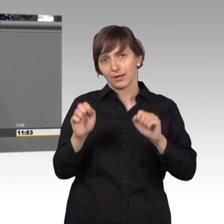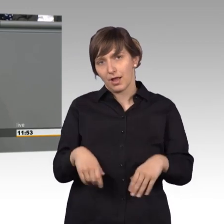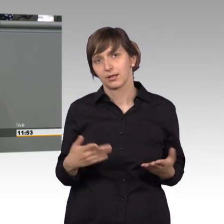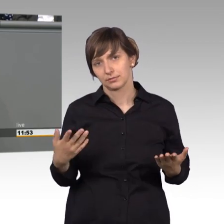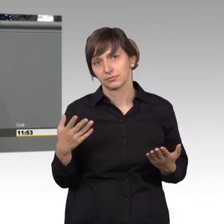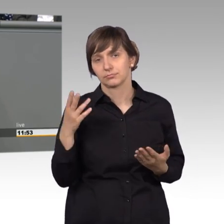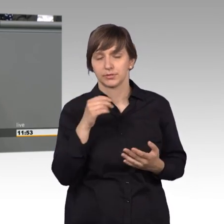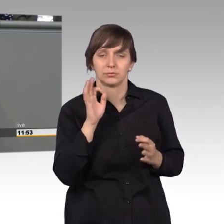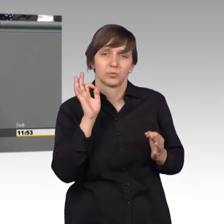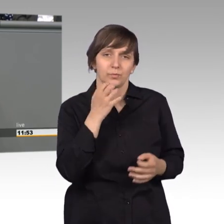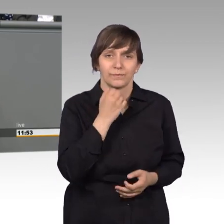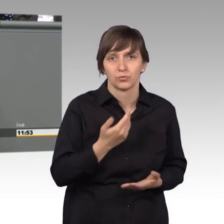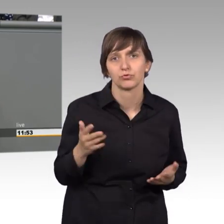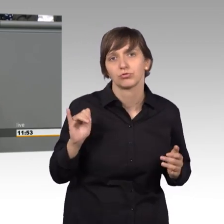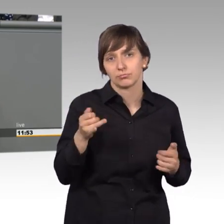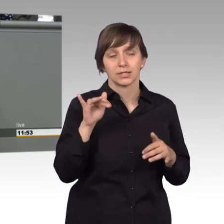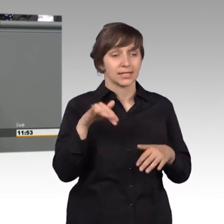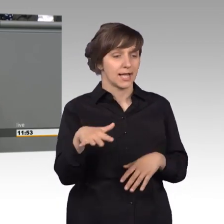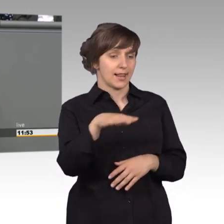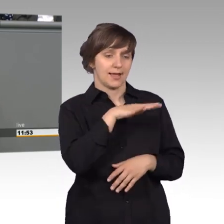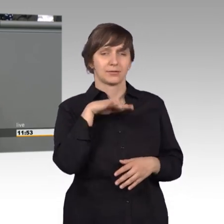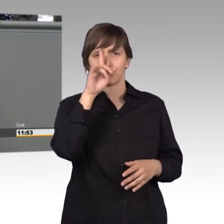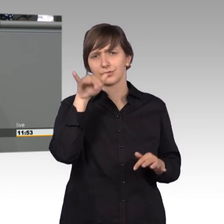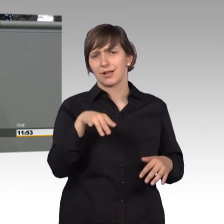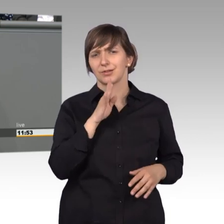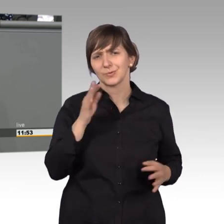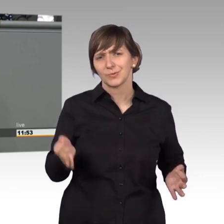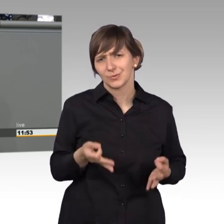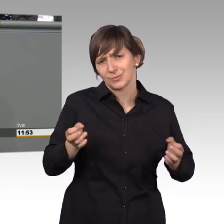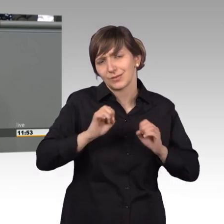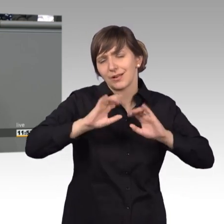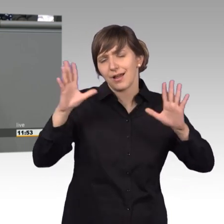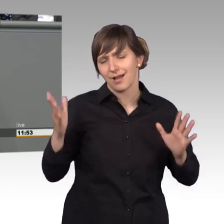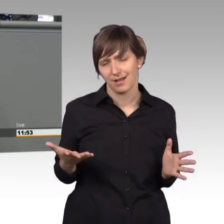Genug zu tun gibt es in unserem Land, da gibt es keine Frage. Obwohl, wenn man